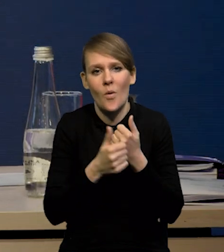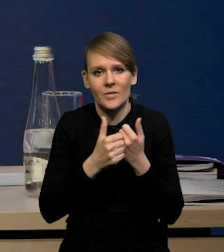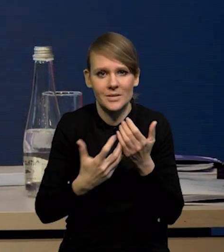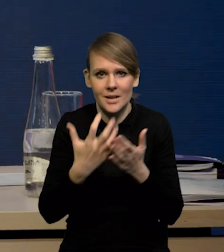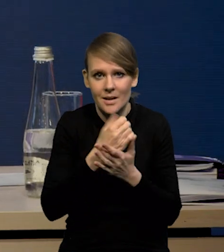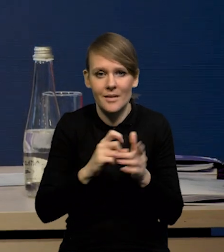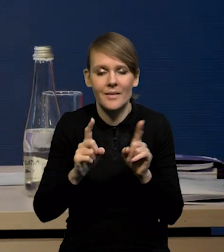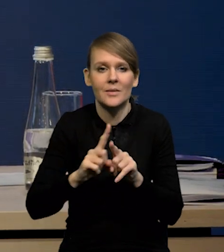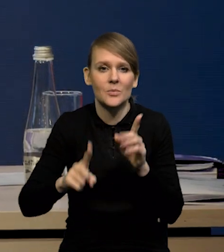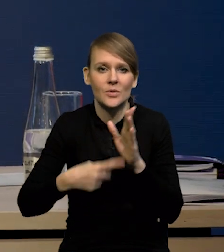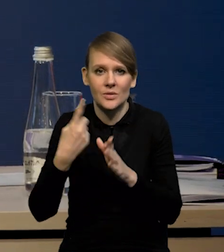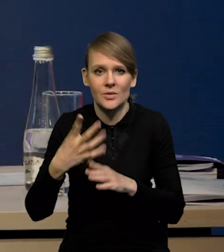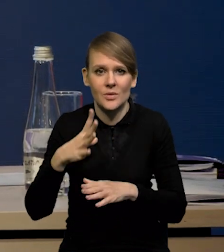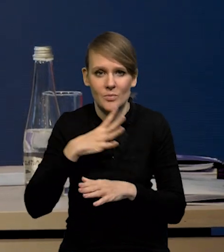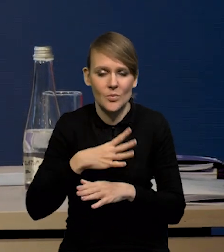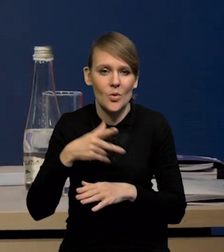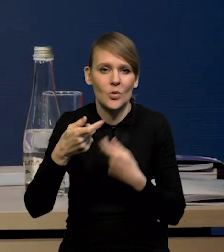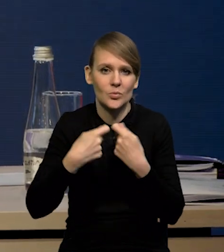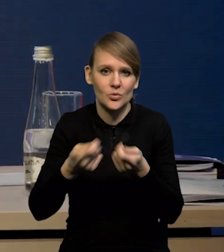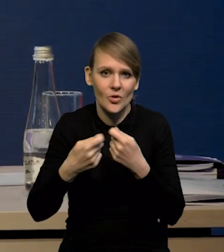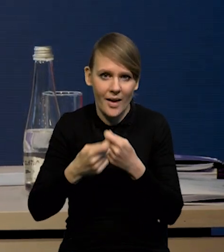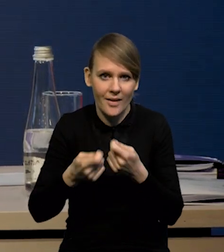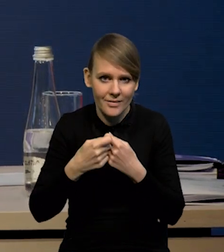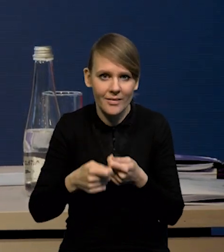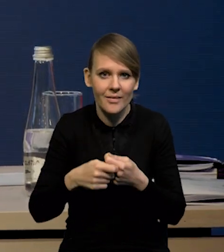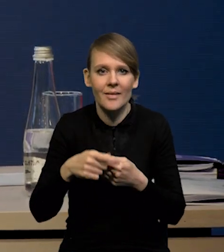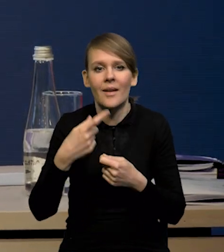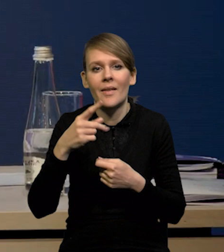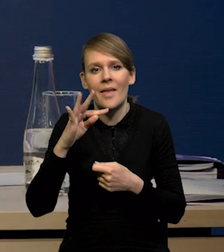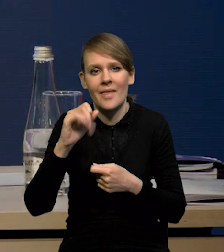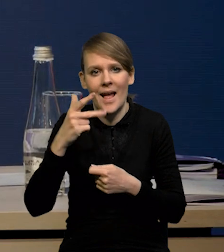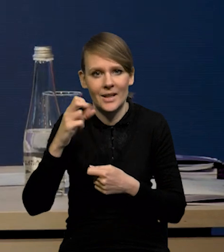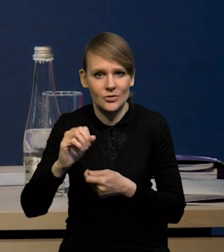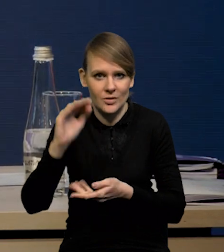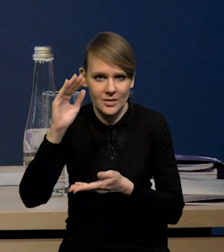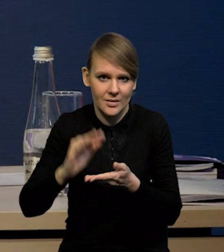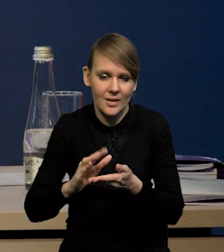No i mieliśmy po raz pierwszy spadek sprzedaży detalicznej. Prawdopodobnie ten spadek w ujęciu rok do roku